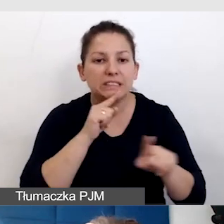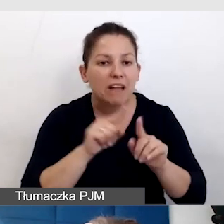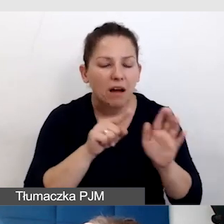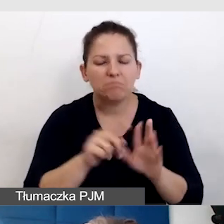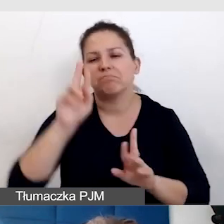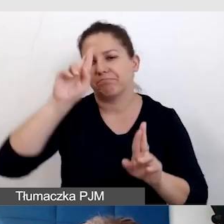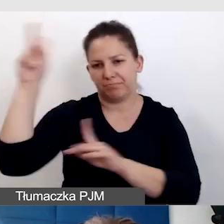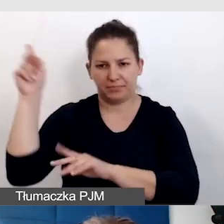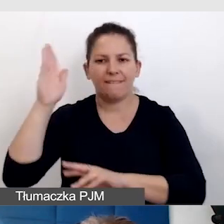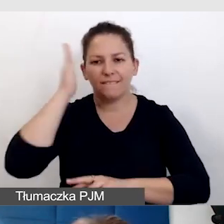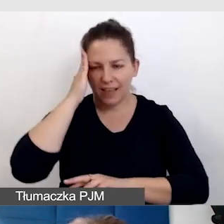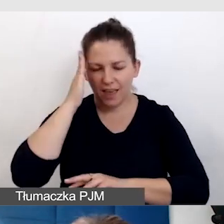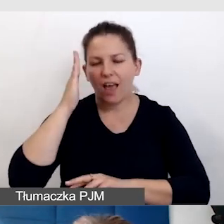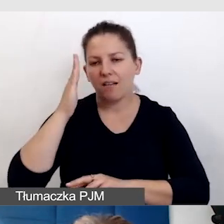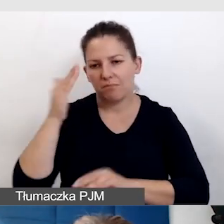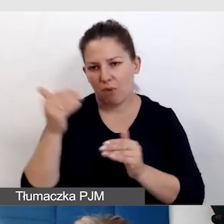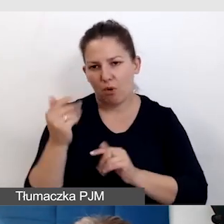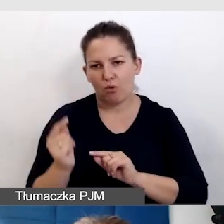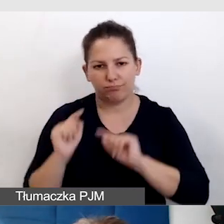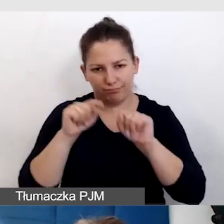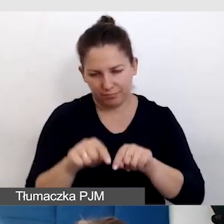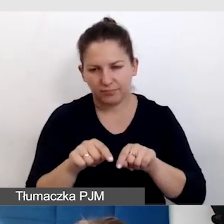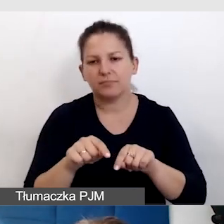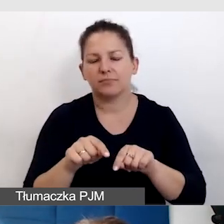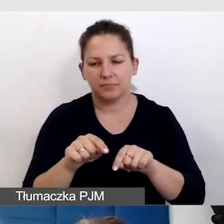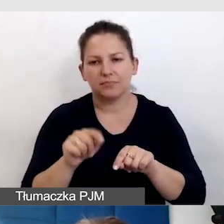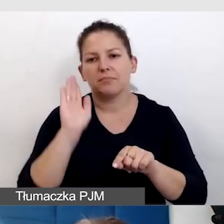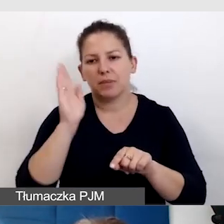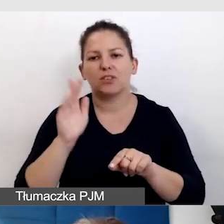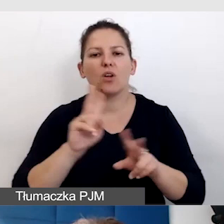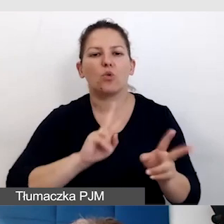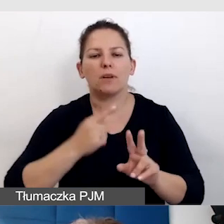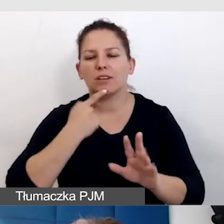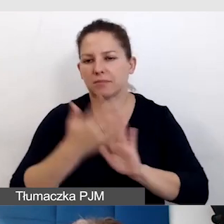że mogą się spodziewać tłumaczenia na język migowy.